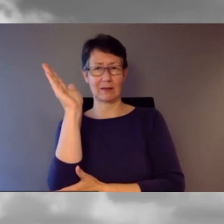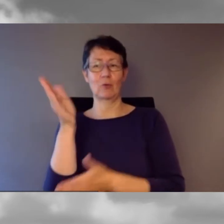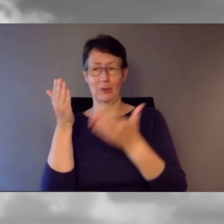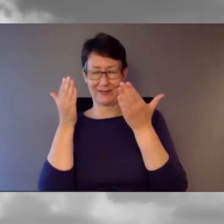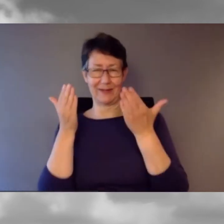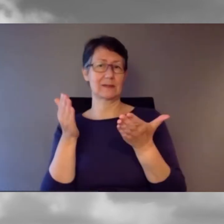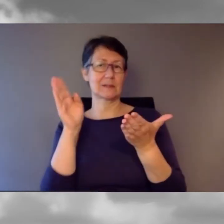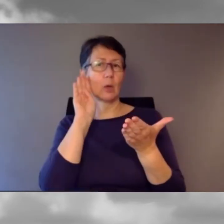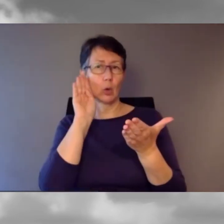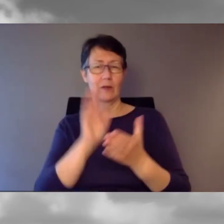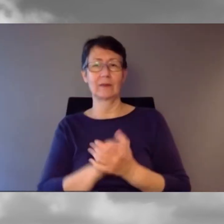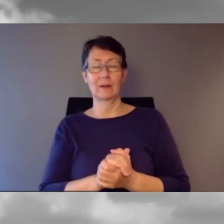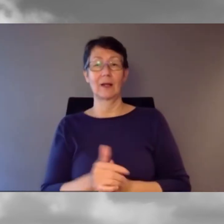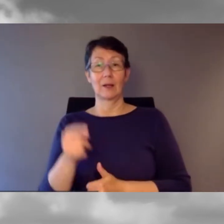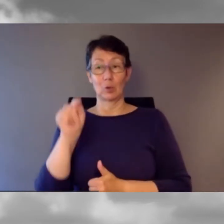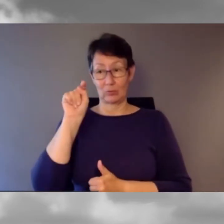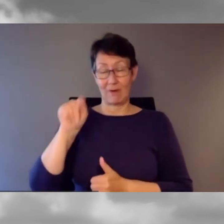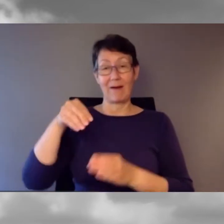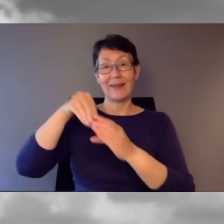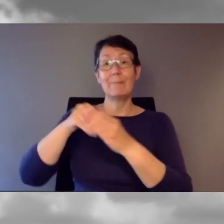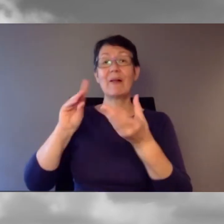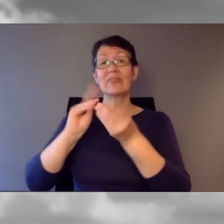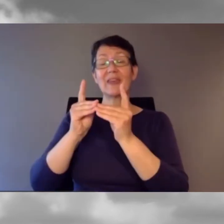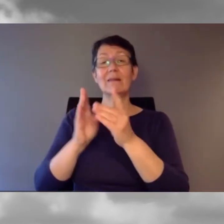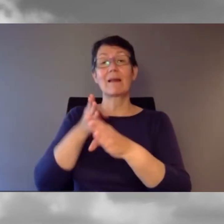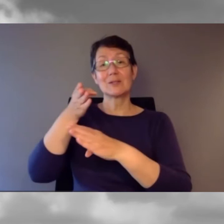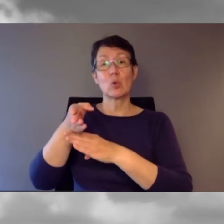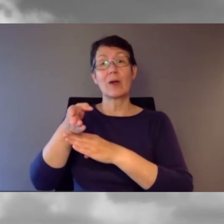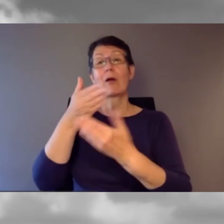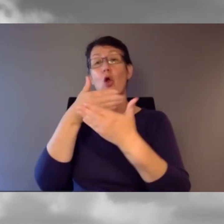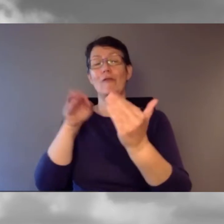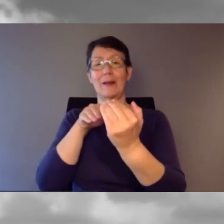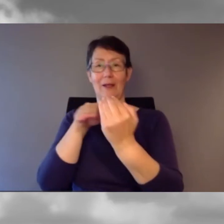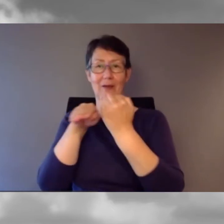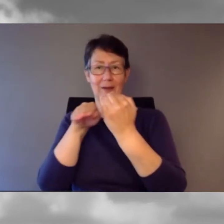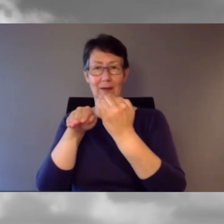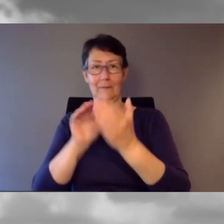Es geht um digitale Zugänglichkeit beim Verkehr.